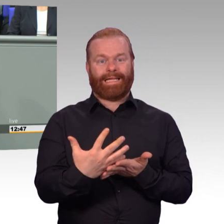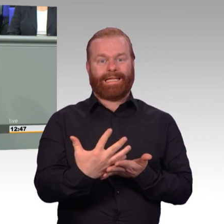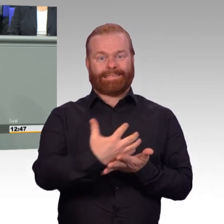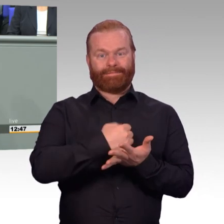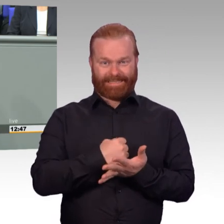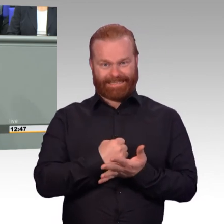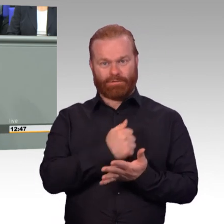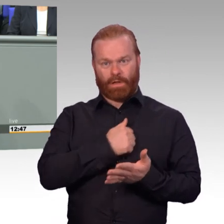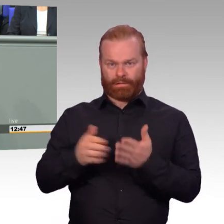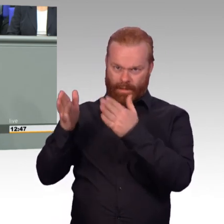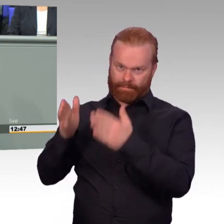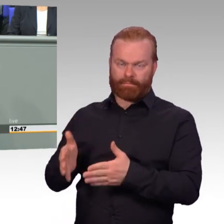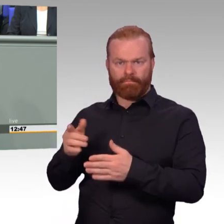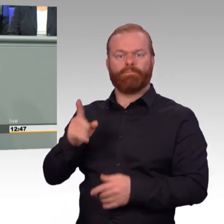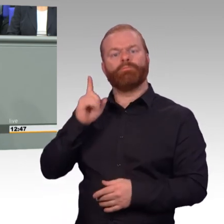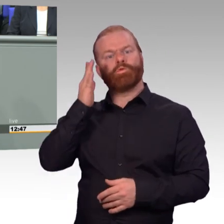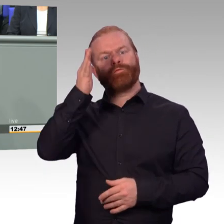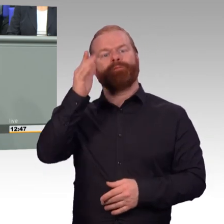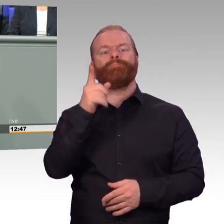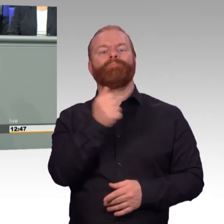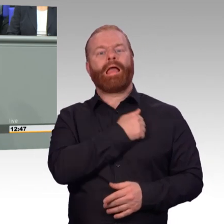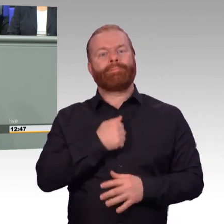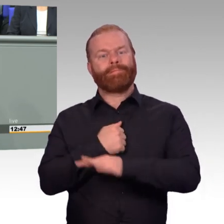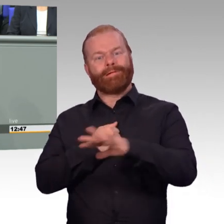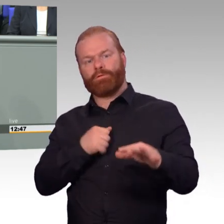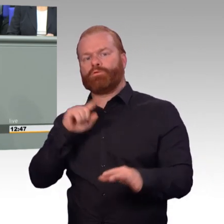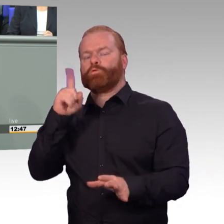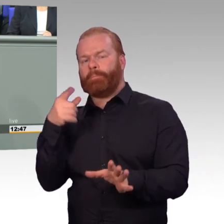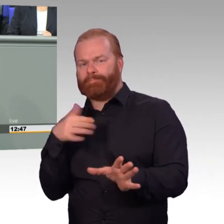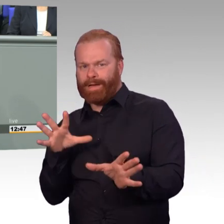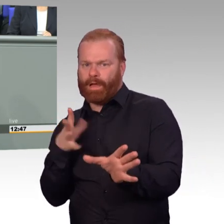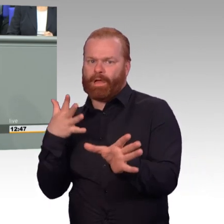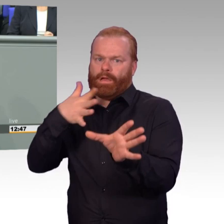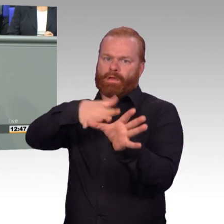Das gilt bei der Besoldung. Das gilt bei Zuschlägen. Das gilt bei der Frage der Teilzeit.